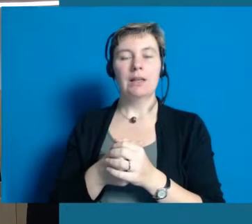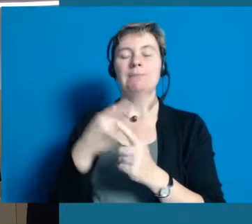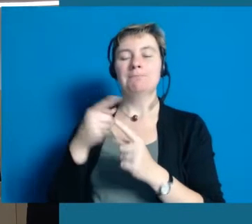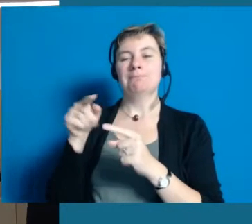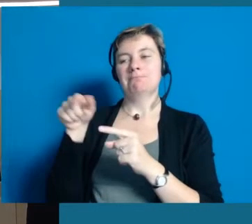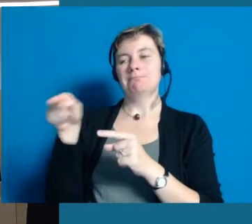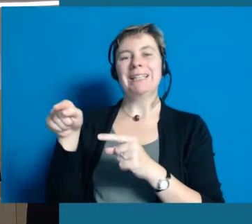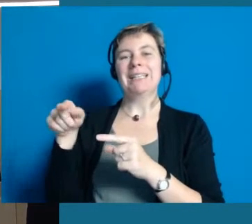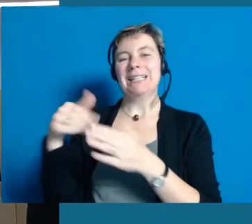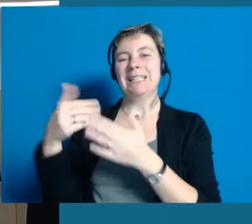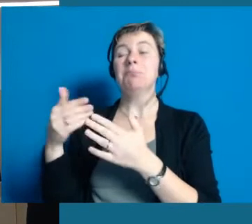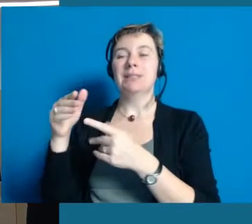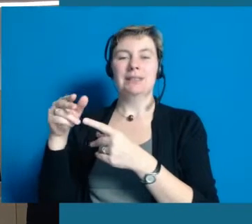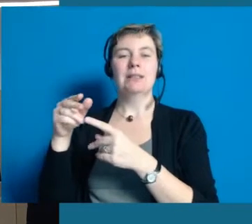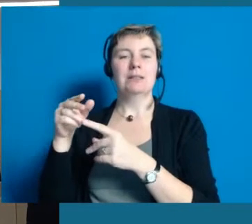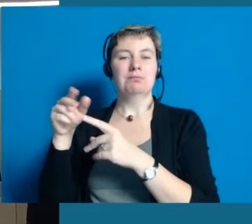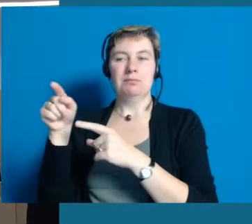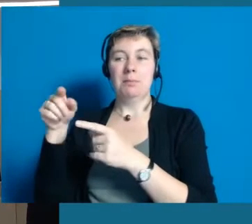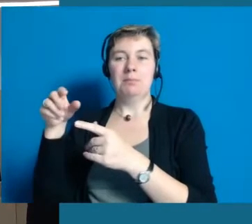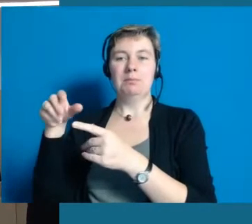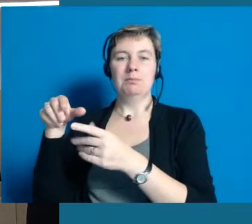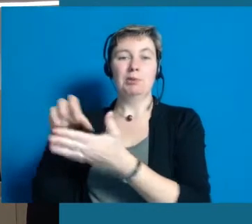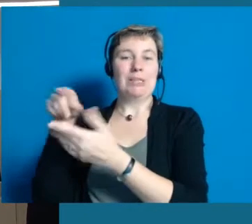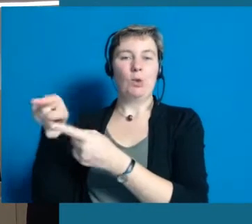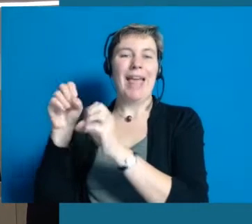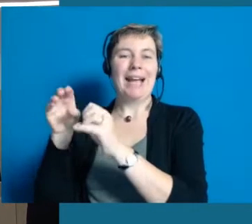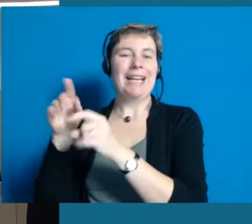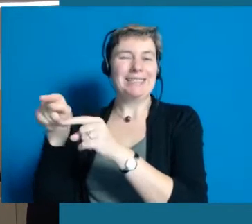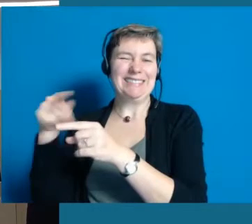An der Station können Sie das Projekt erklärt bekommen.